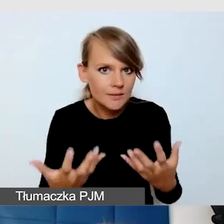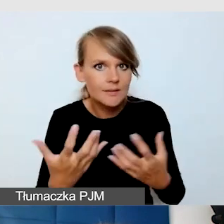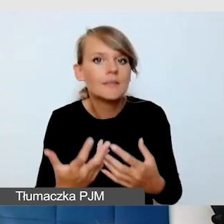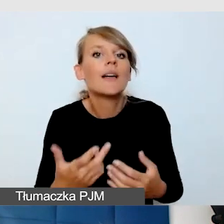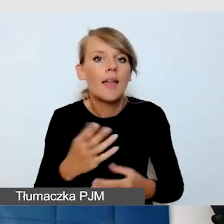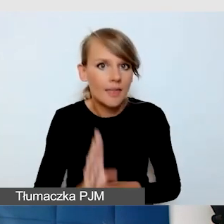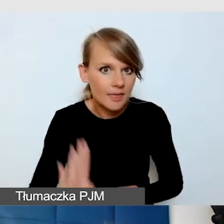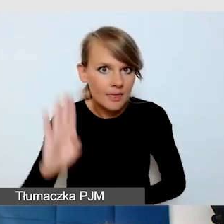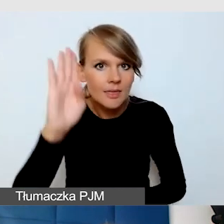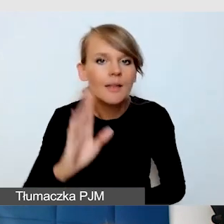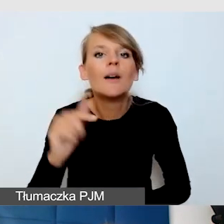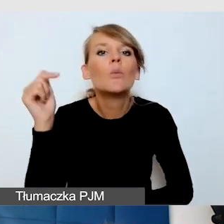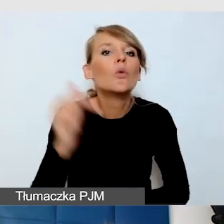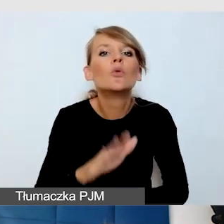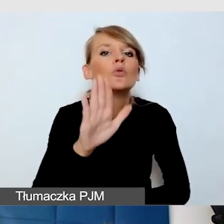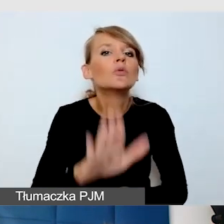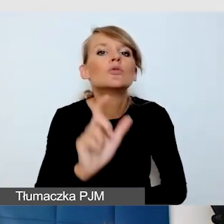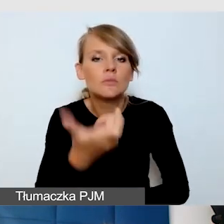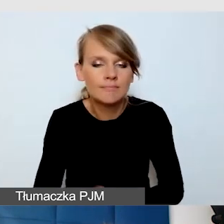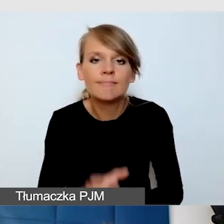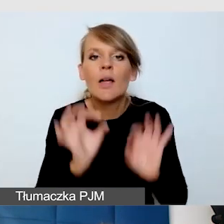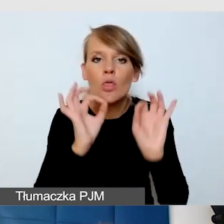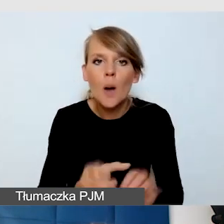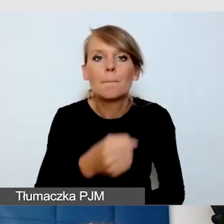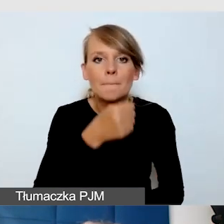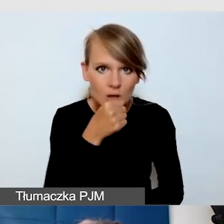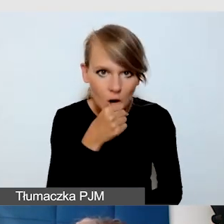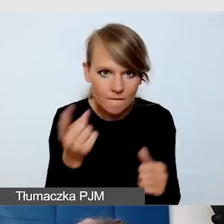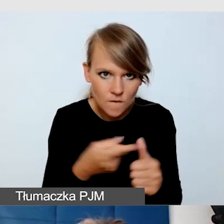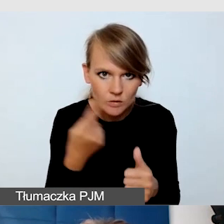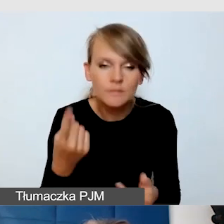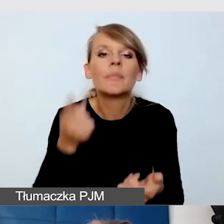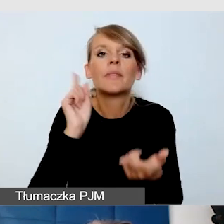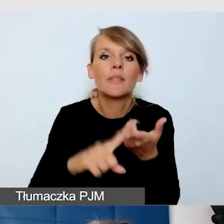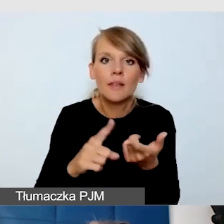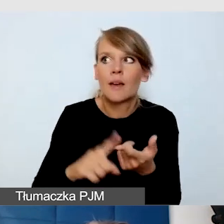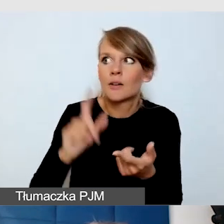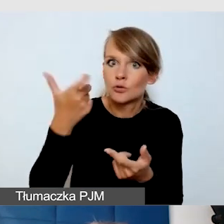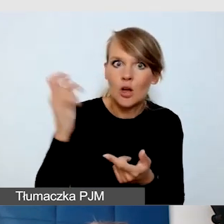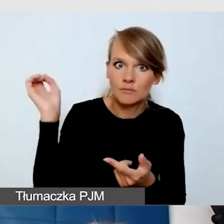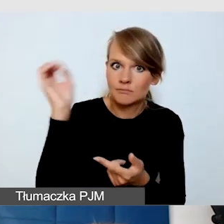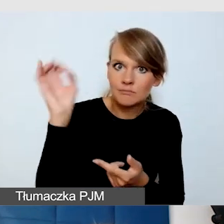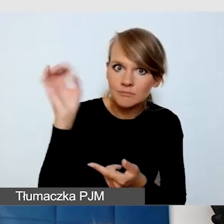Że muszą zadbać o mikrofon, że muszą opisywać prezentację, jeżeli będą wyświetlać jakiekolwiek grafiki,